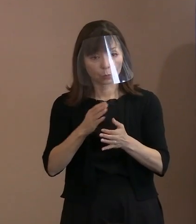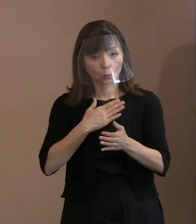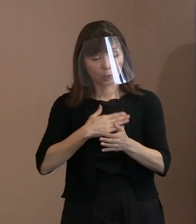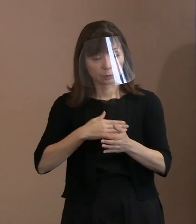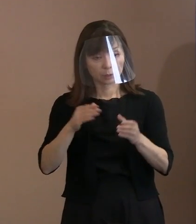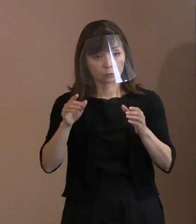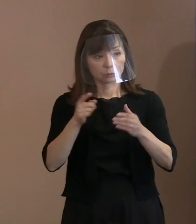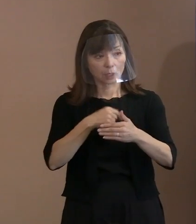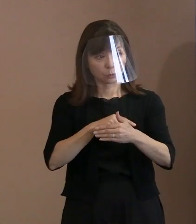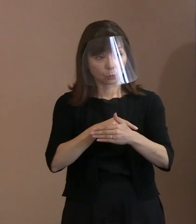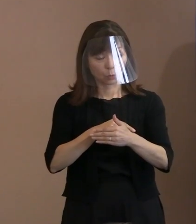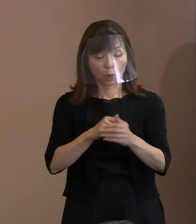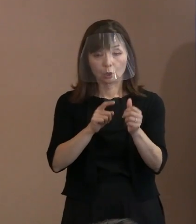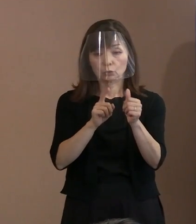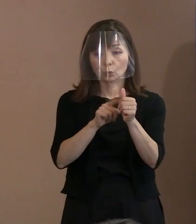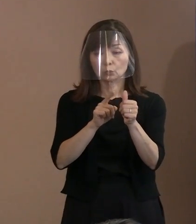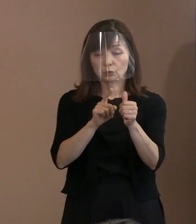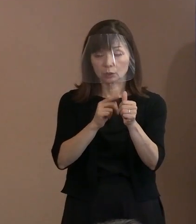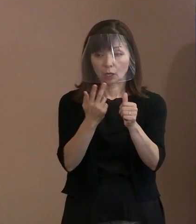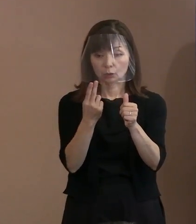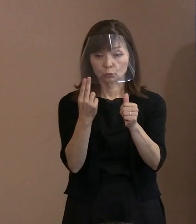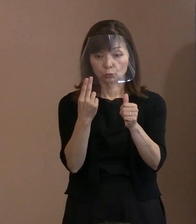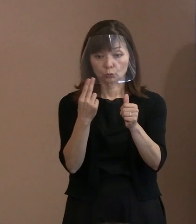(市職員)トルストイが残された言葉という いろいろな文献を見ましたときに､